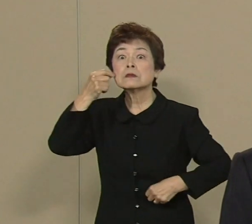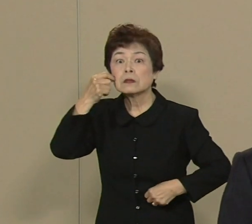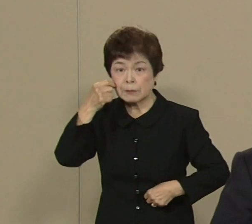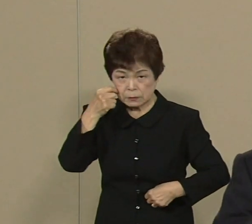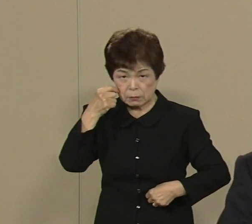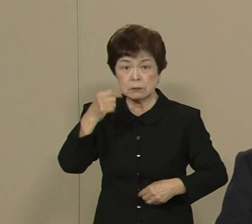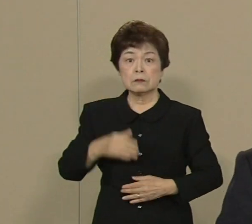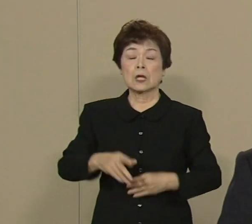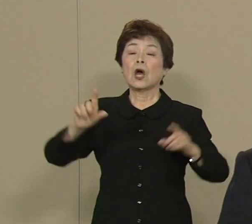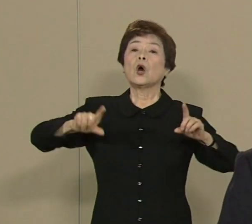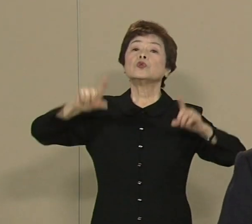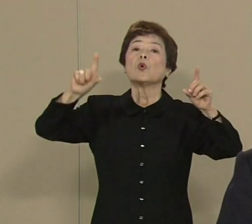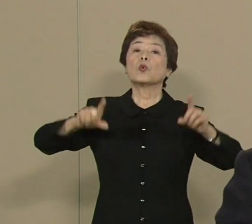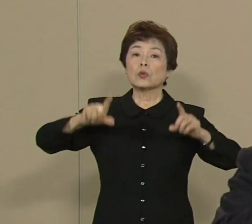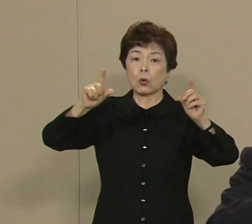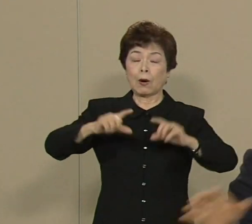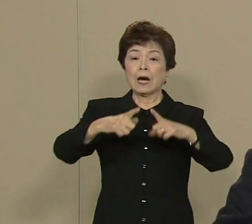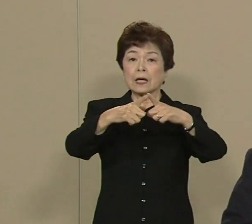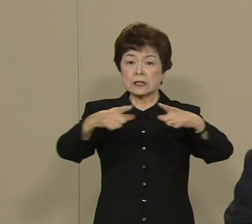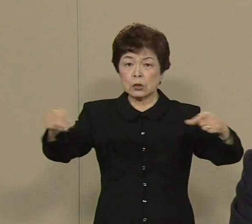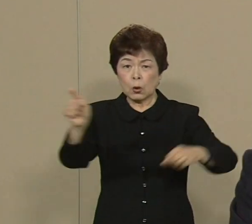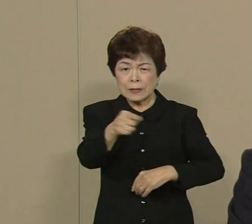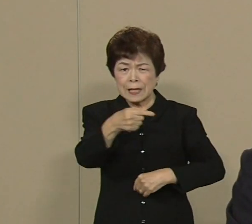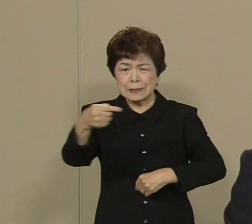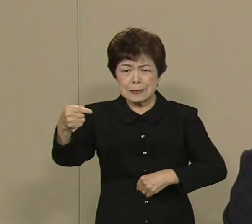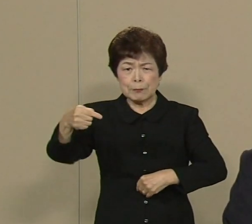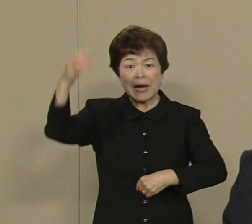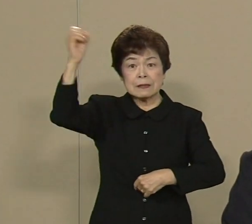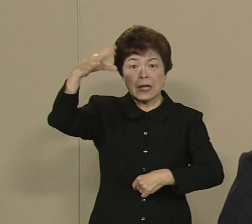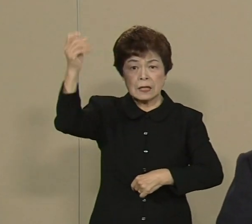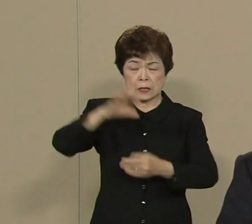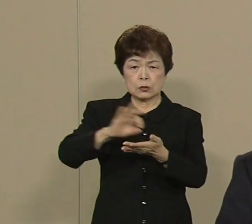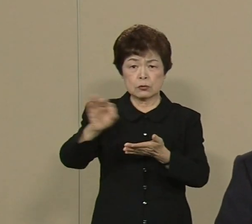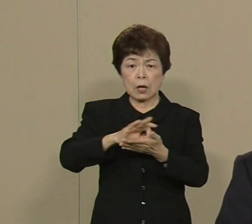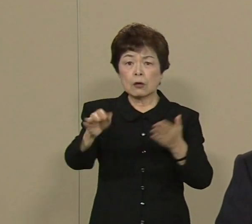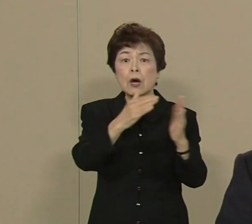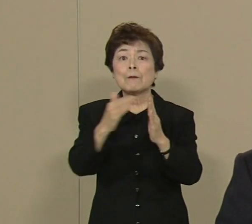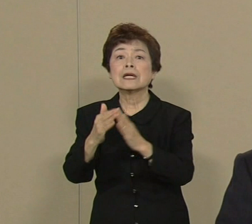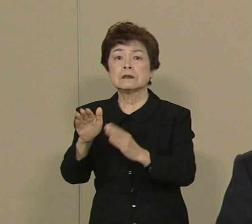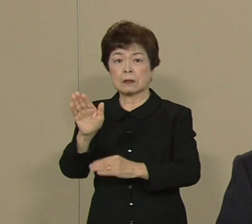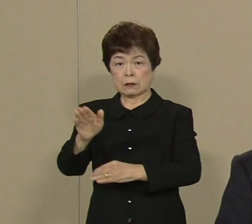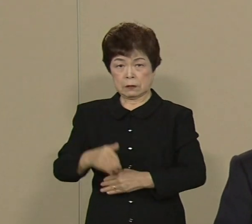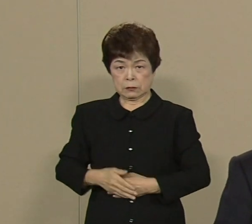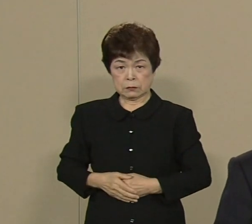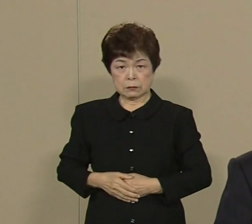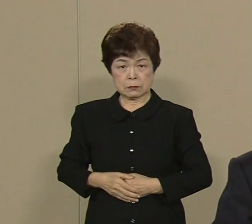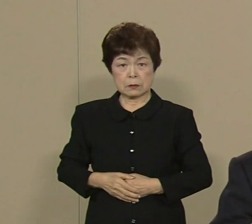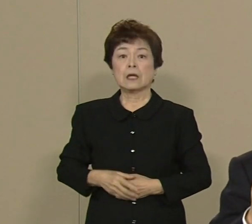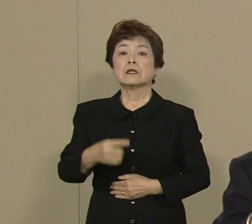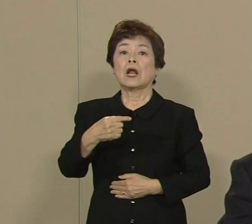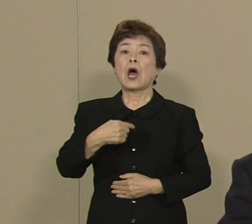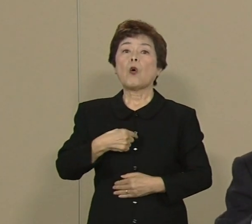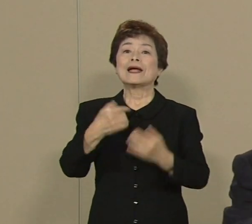東京は日本で一番電力を 消費する町なんです だから 私たちは 福島とか新潟